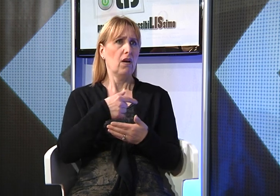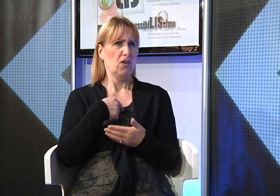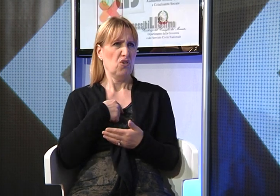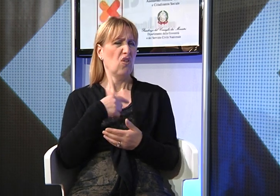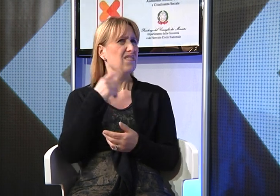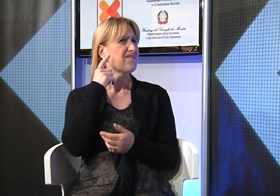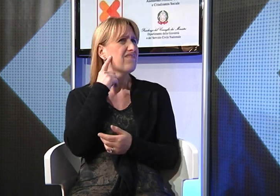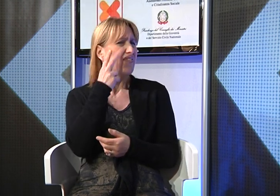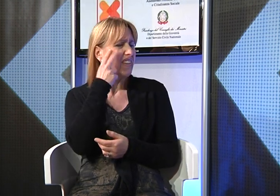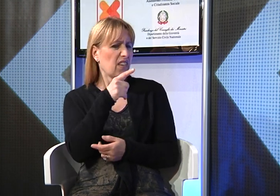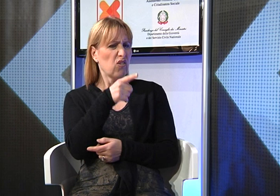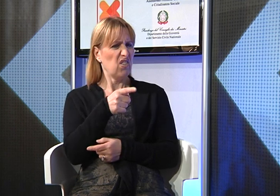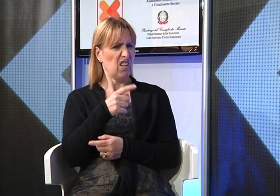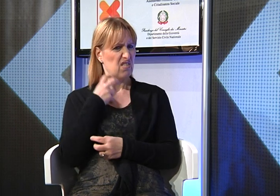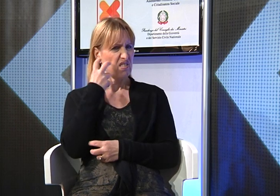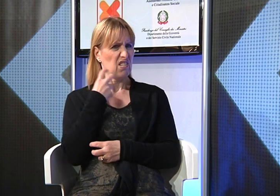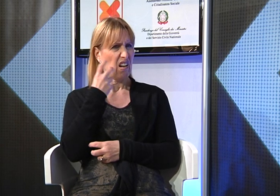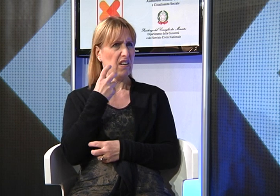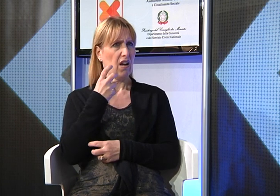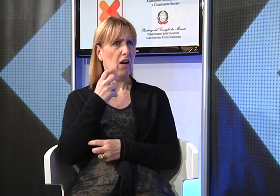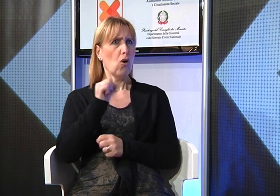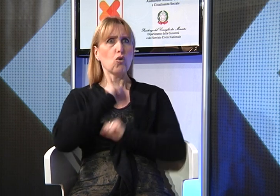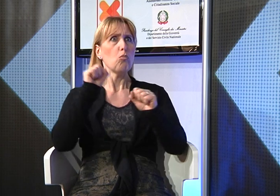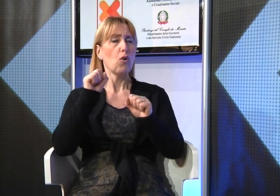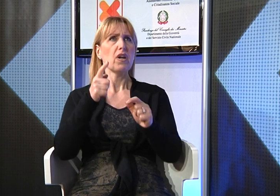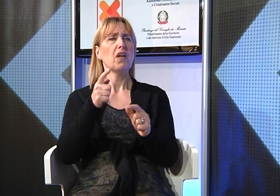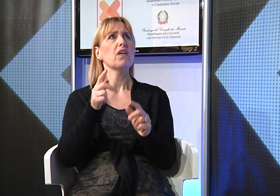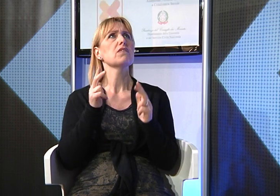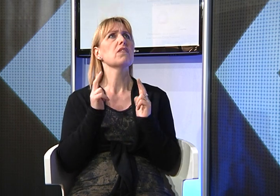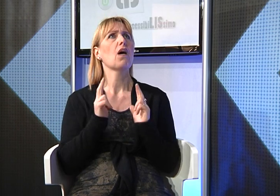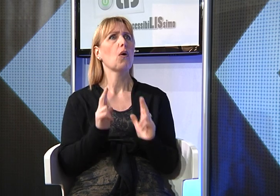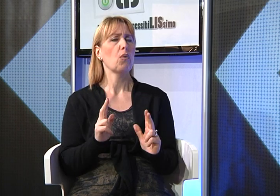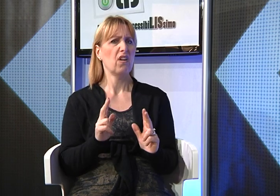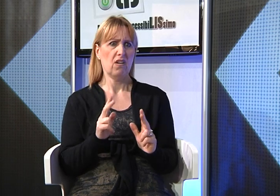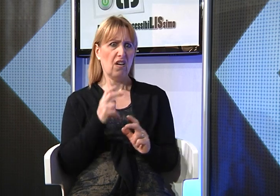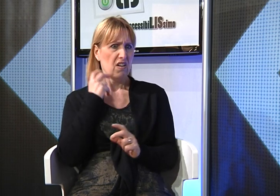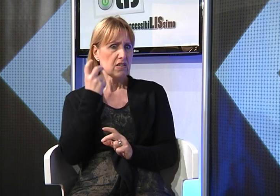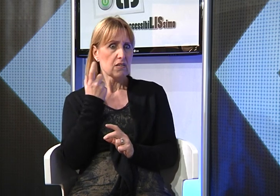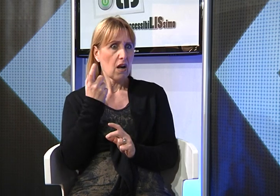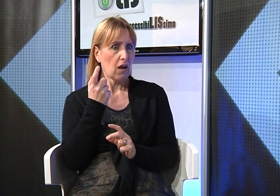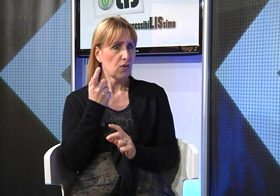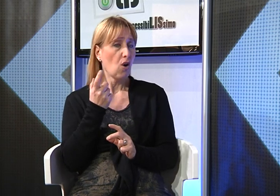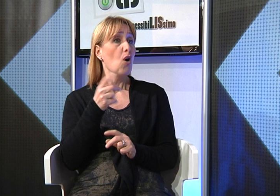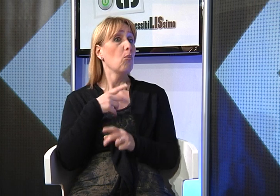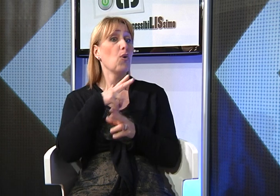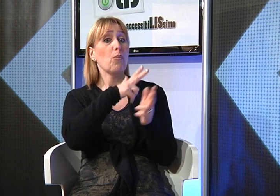un po' strano, infatti quando c'è un rumore forte improvviso vedevo che la bambina restava tranquilla.